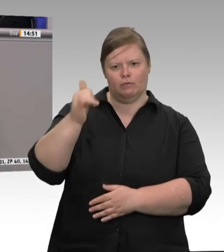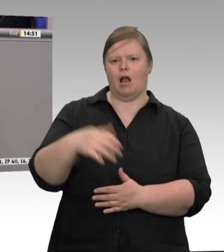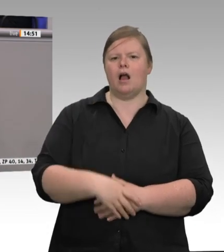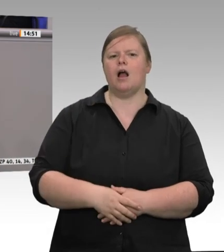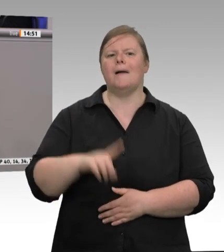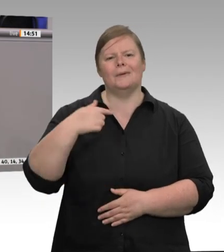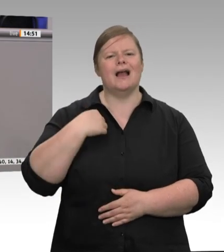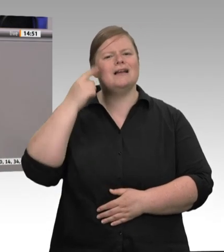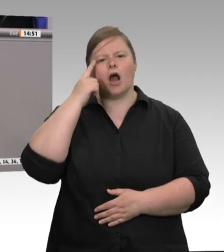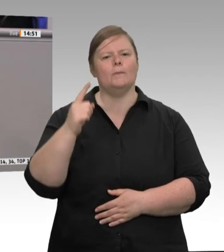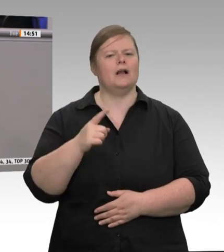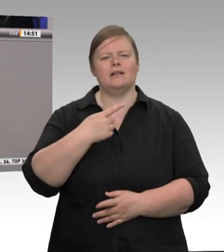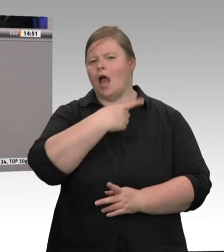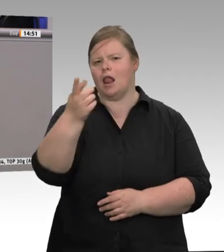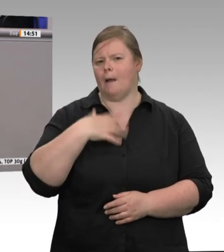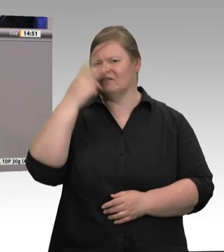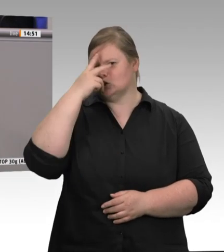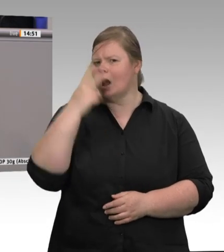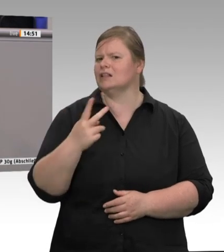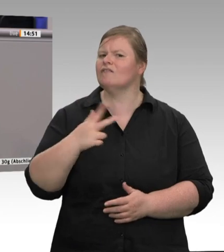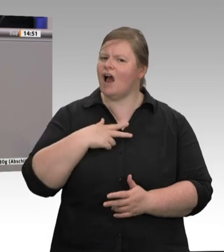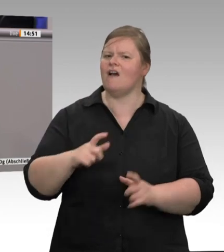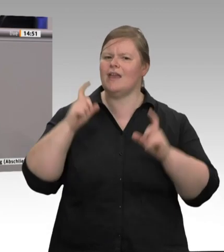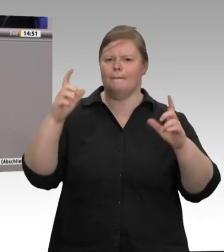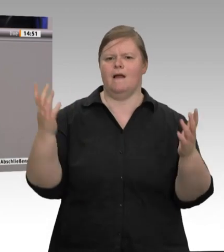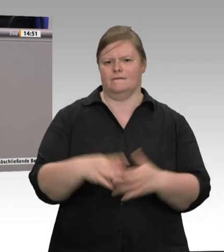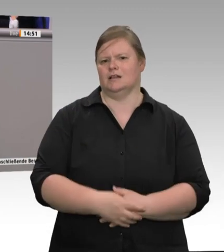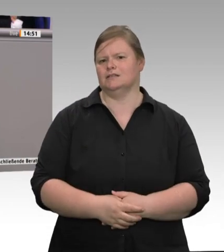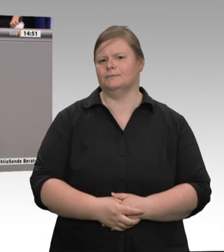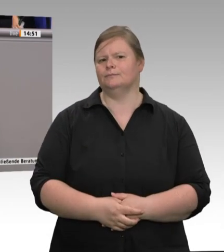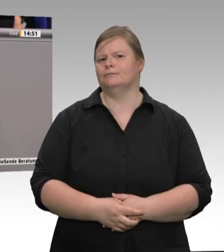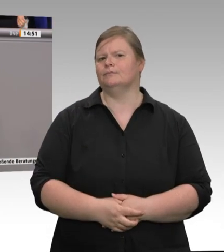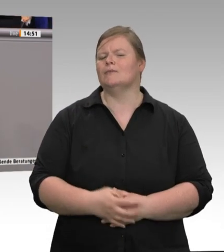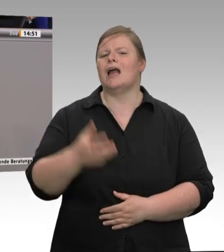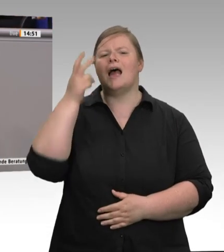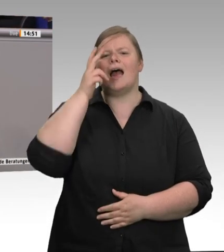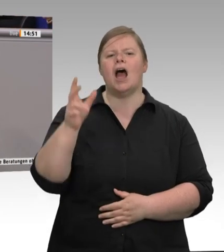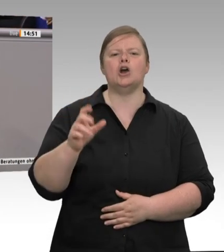die Vorschriften des Abstandhaltens eingehalten haben“. Ja, wie zynisch ist das denn, wenn man weiß,